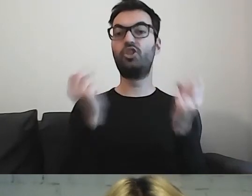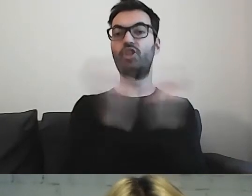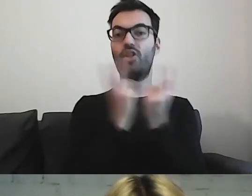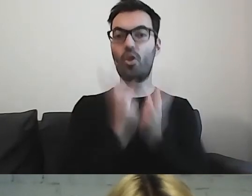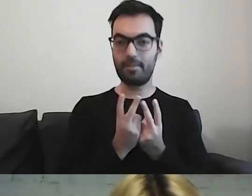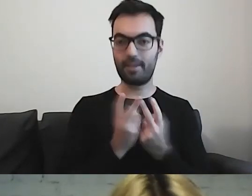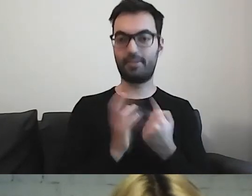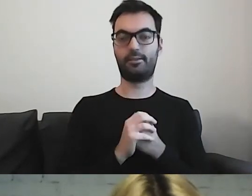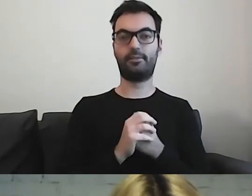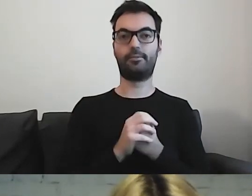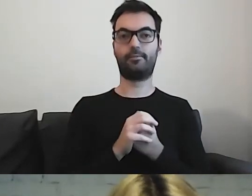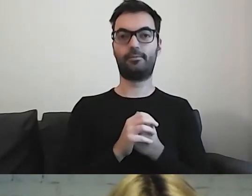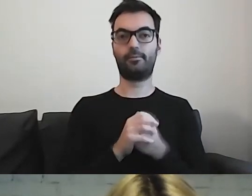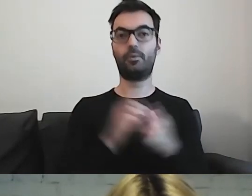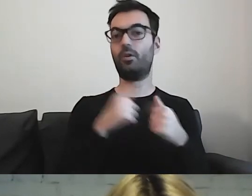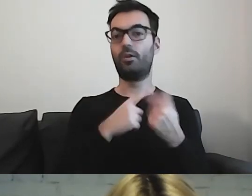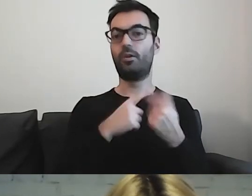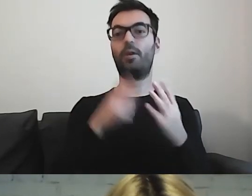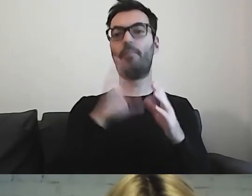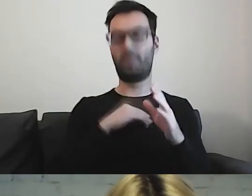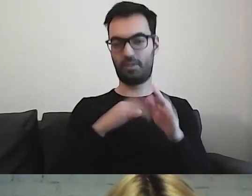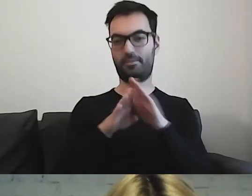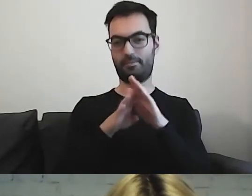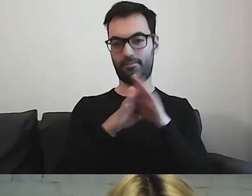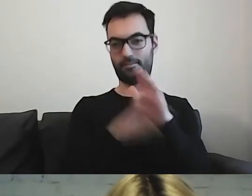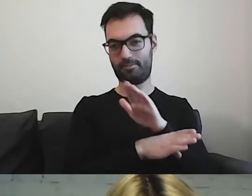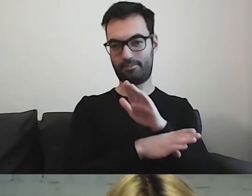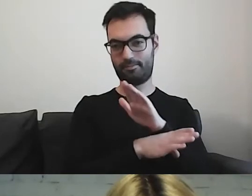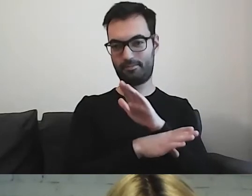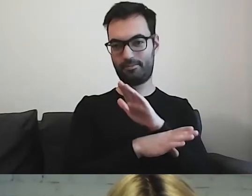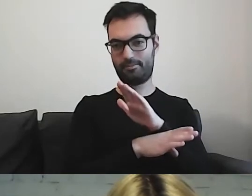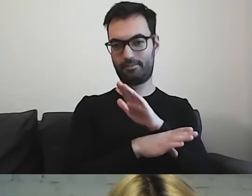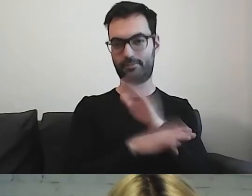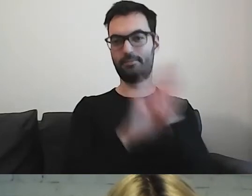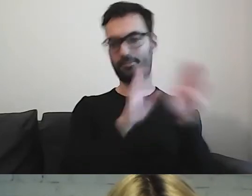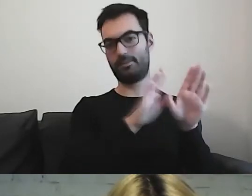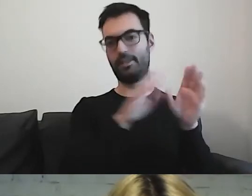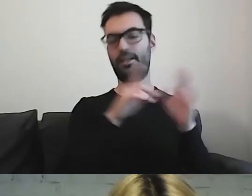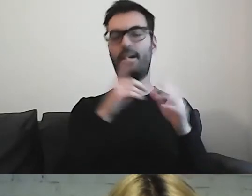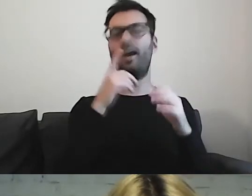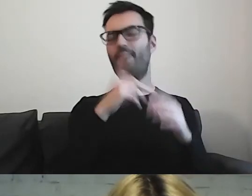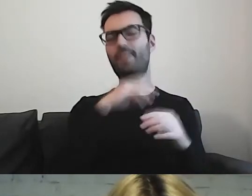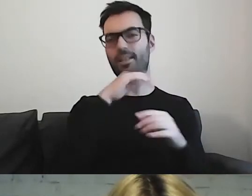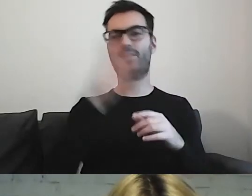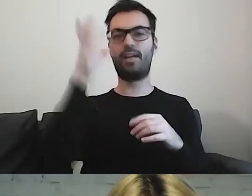Myślę, że możemy to zostawić autorom książek.